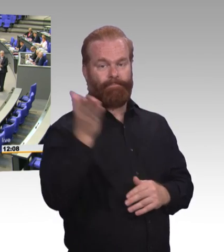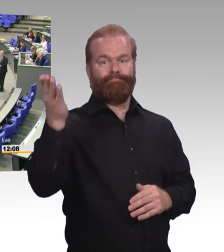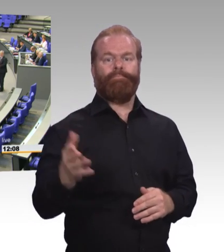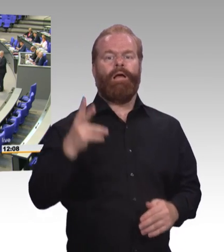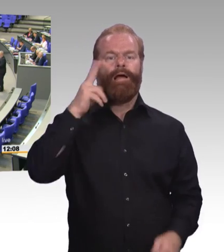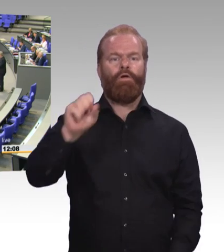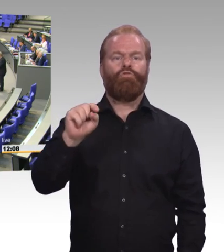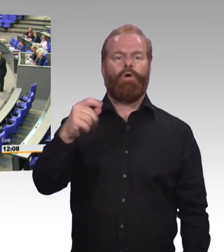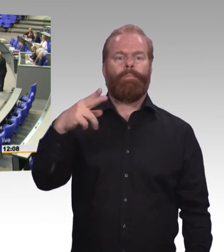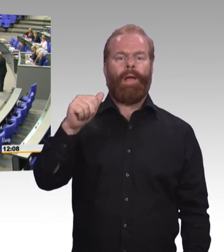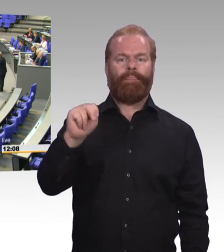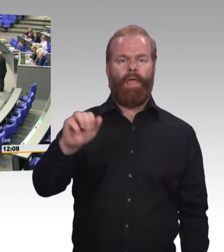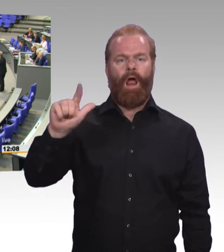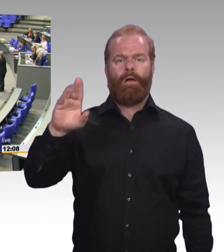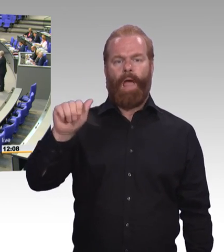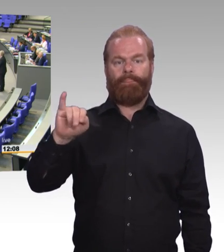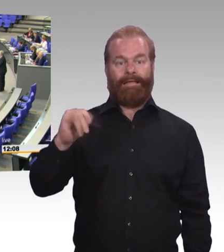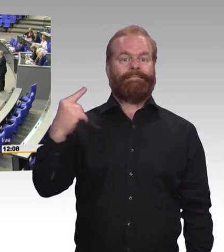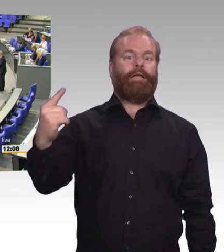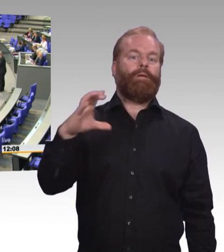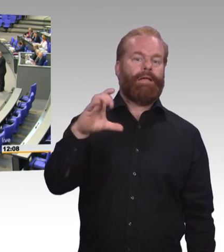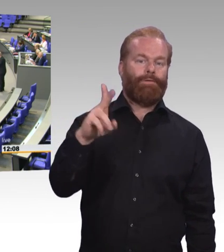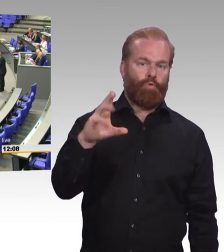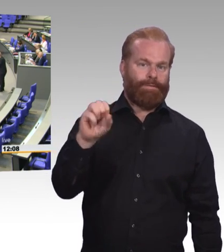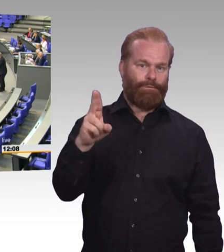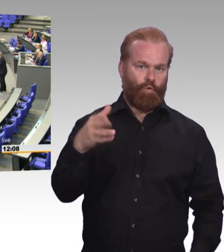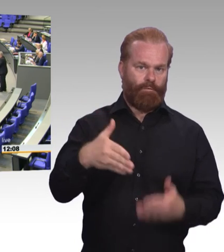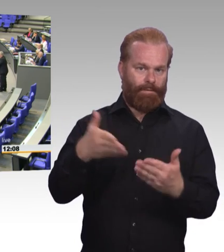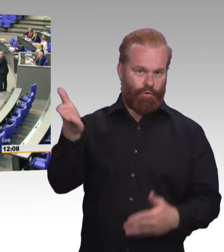(Rednerwechsel) Sehr geehrter Herr Präsident! Liebe Kolleginnen und Kollegen! Meine Damen und Herren!